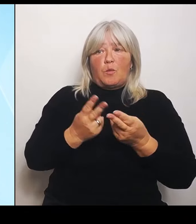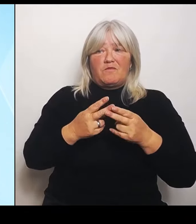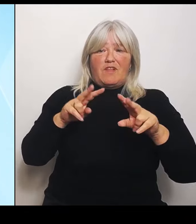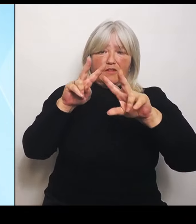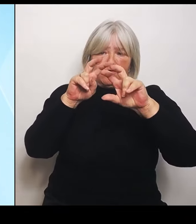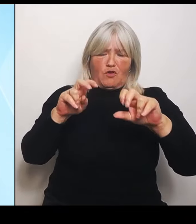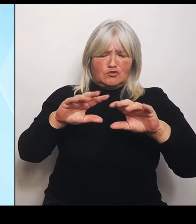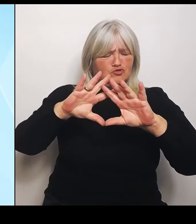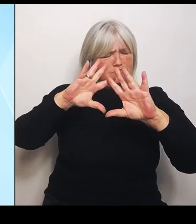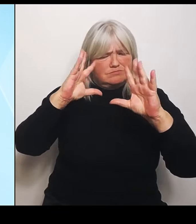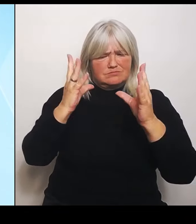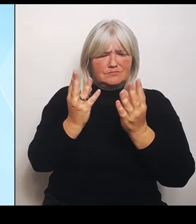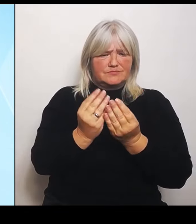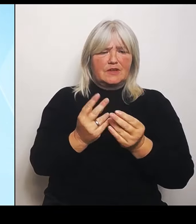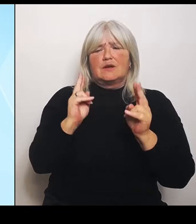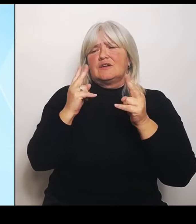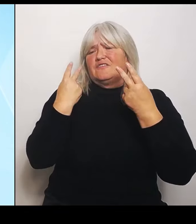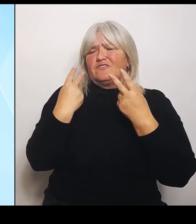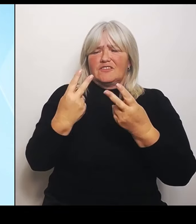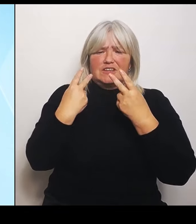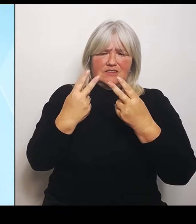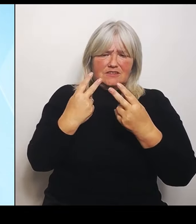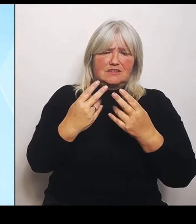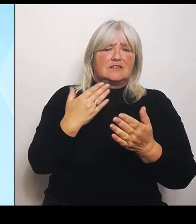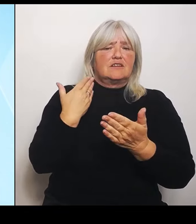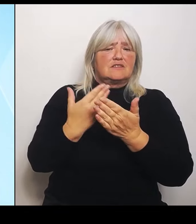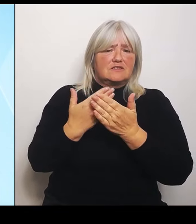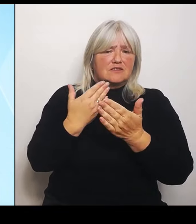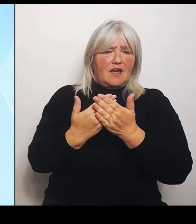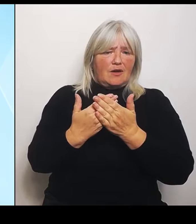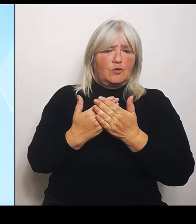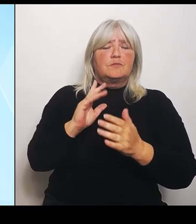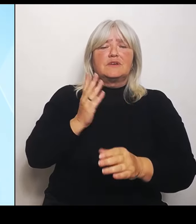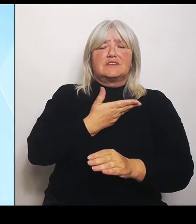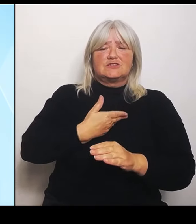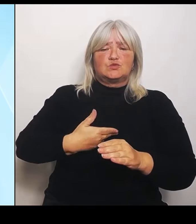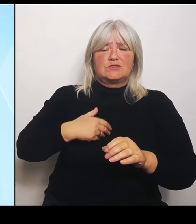Gesundheitsministerin Judith Gerlach heute hier in der Pressekonferenz,